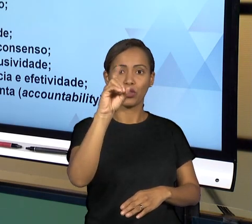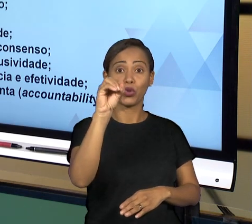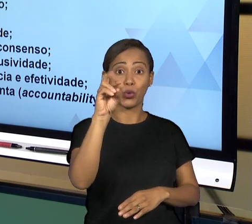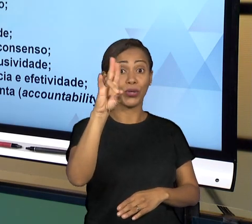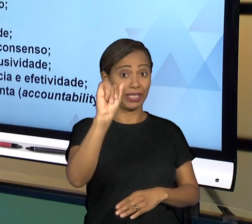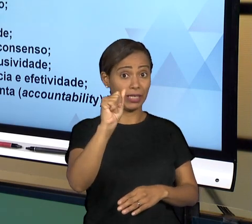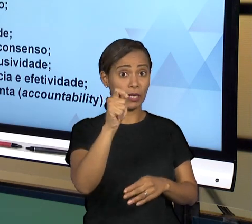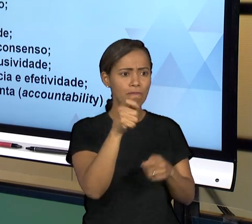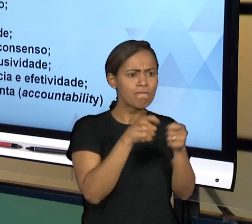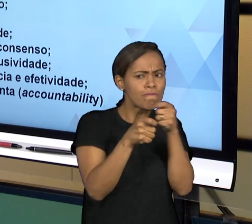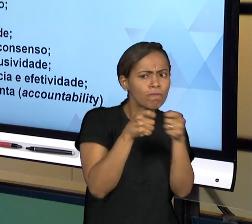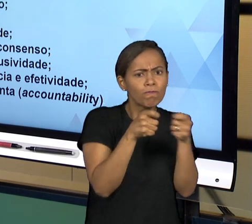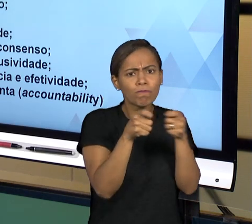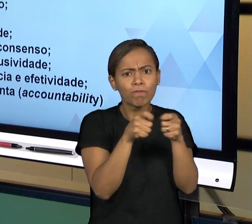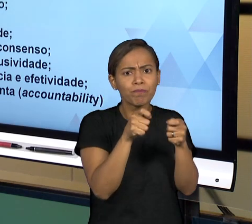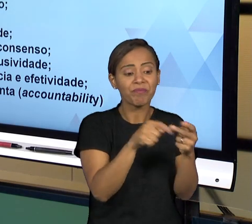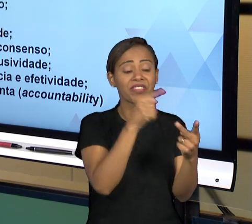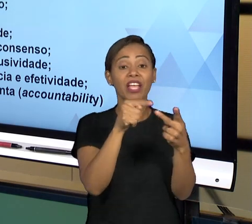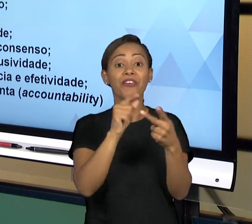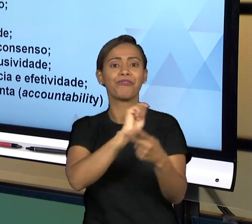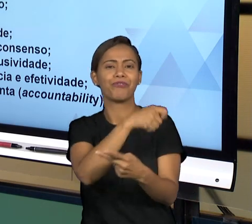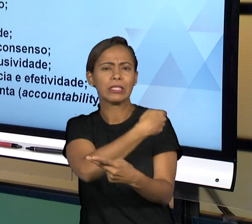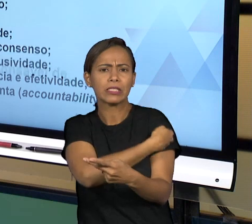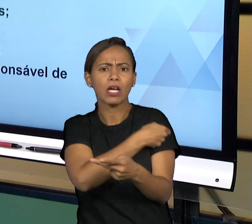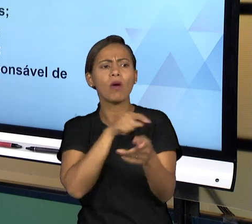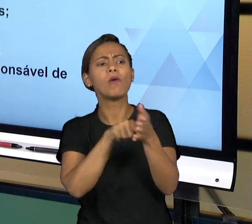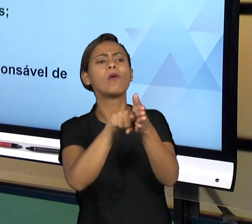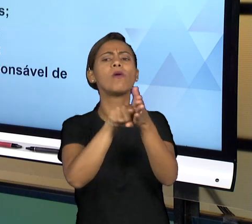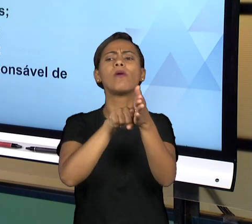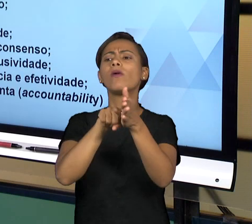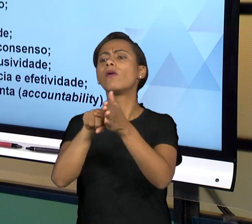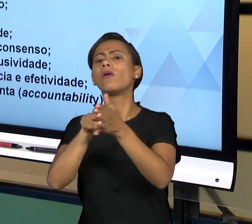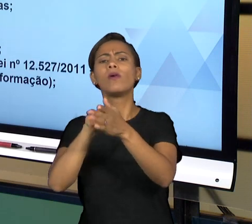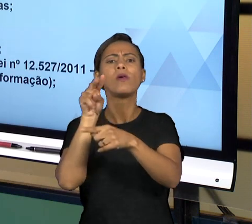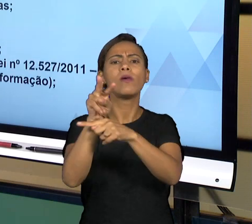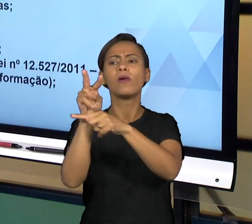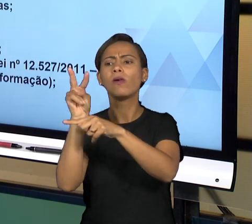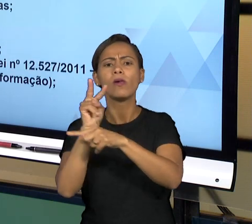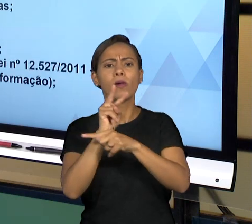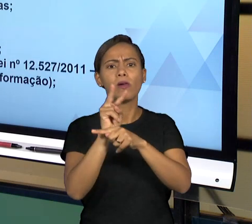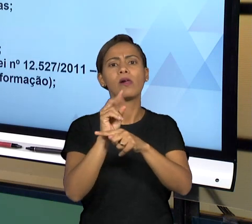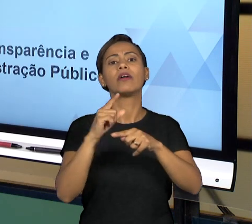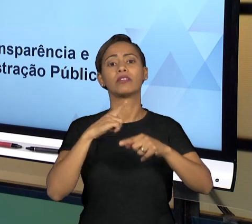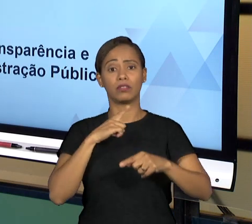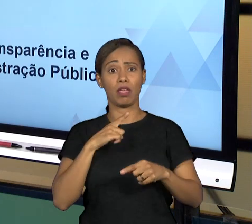FAZER A FISCALIZAÇÃO EXTERNA DO GOVERNO, ENTÃO NÓS VAMOS PARTINDO JÁ PARA TRATAR JUSTAMENTE DOS